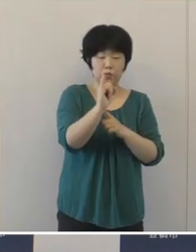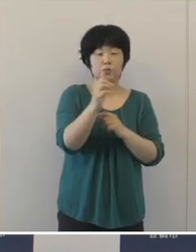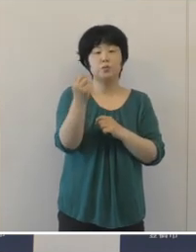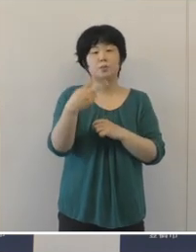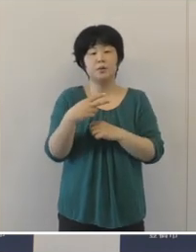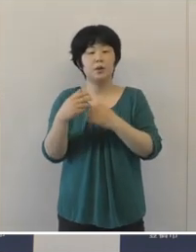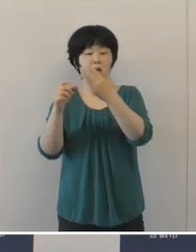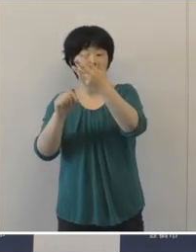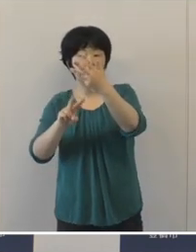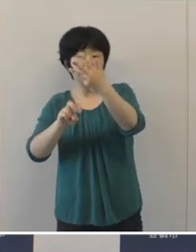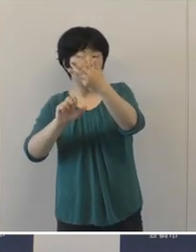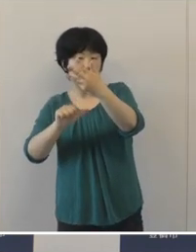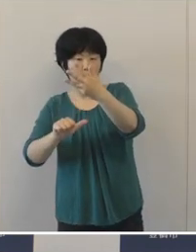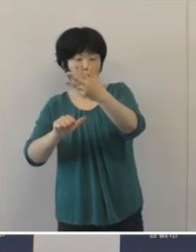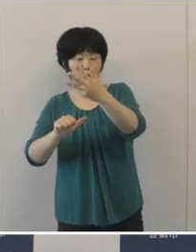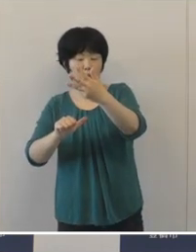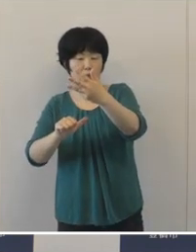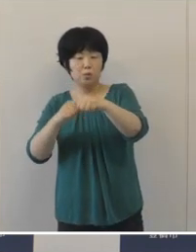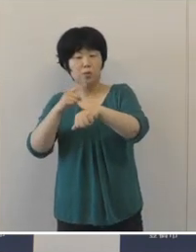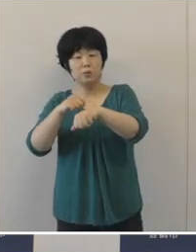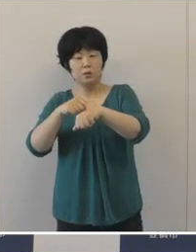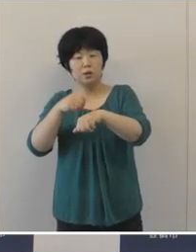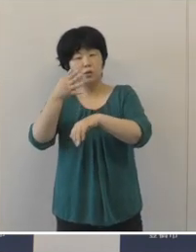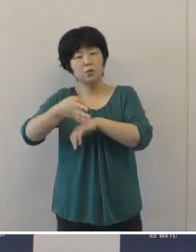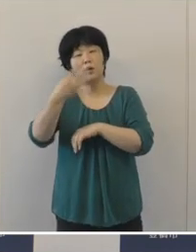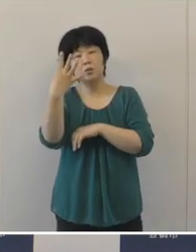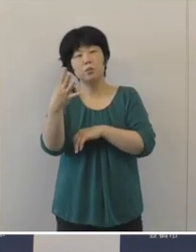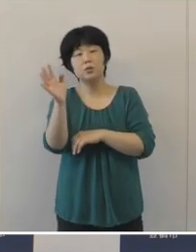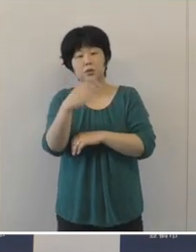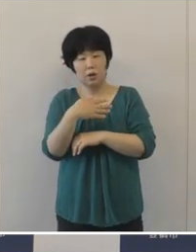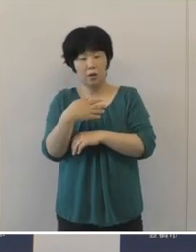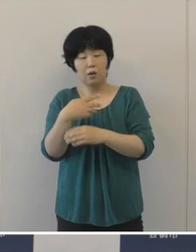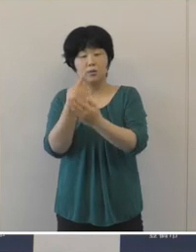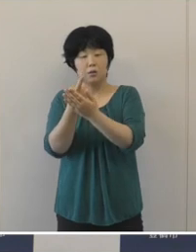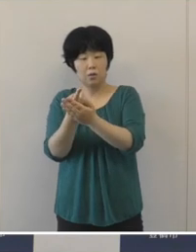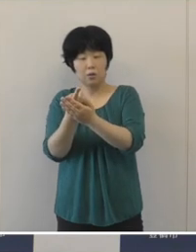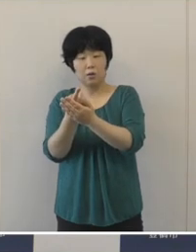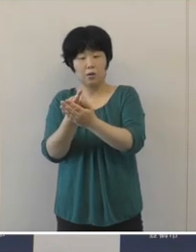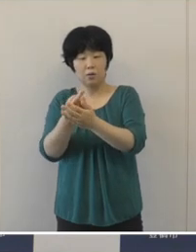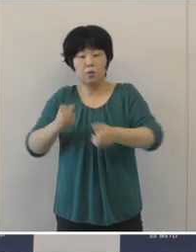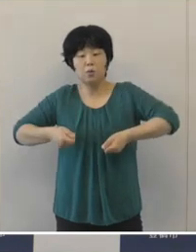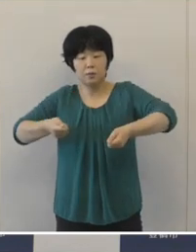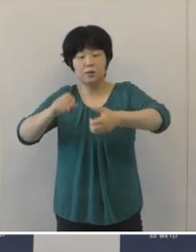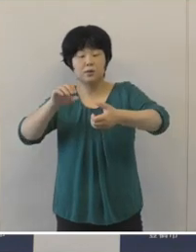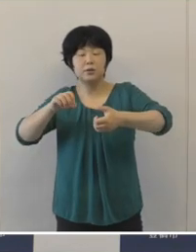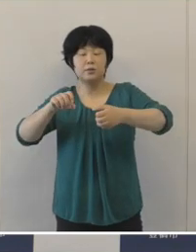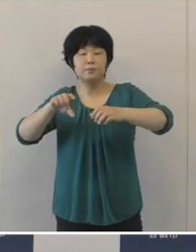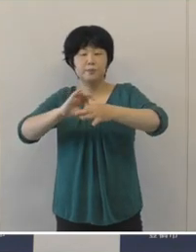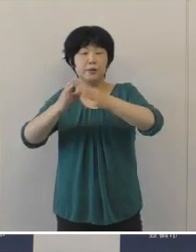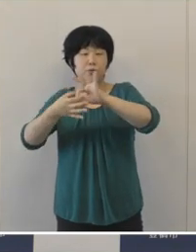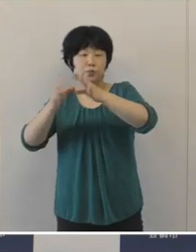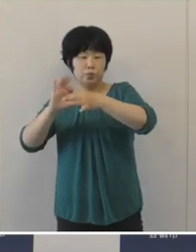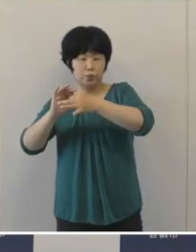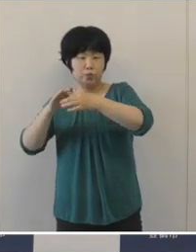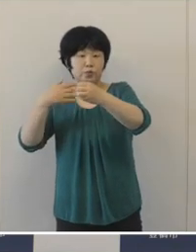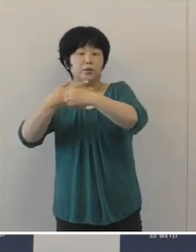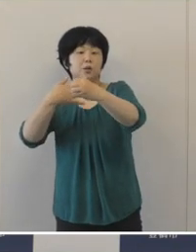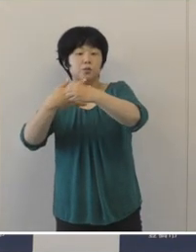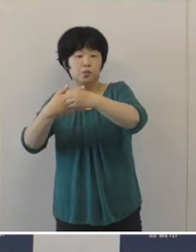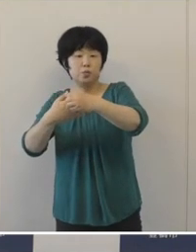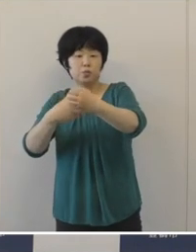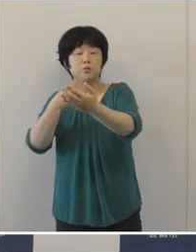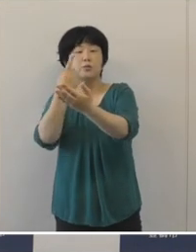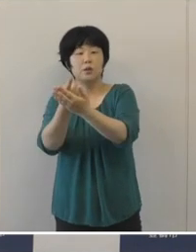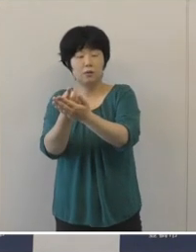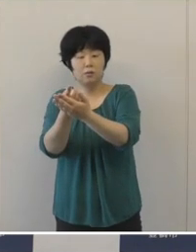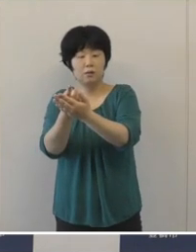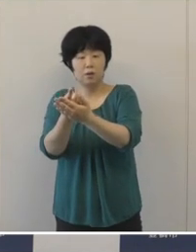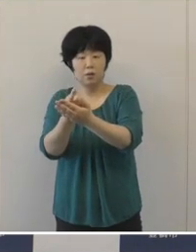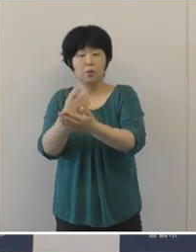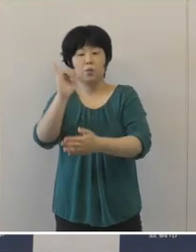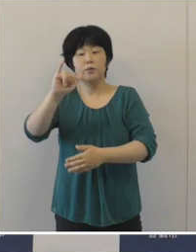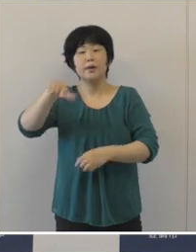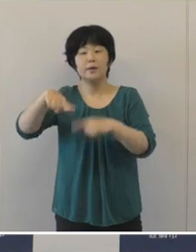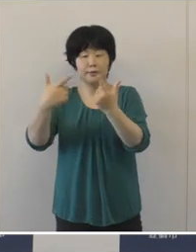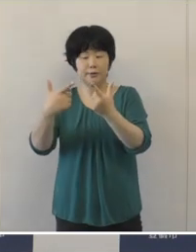8月25日の16時に予選出場される、パラリンピック競技大会卓球の八木克勝選手です。